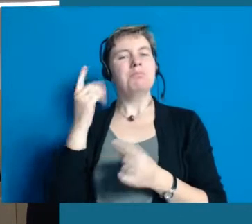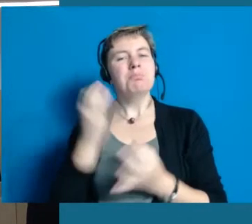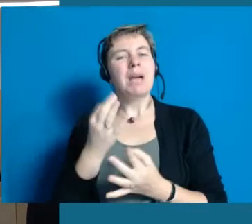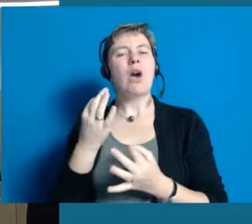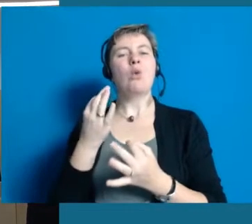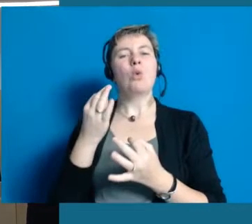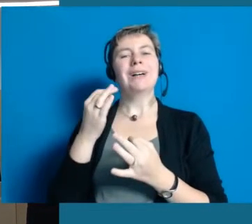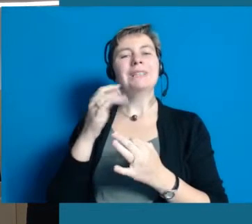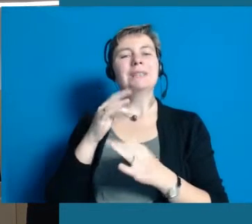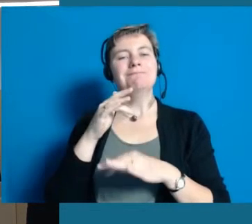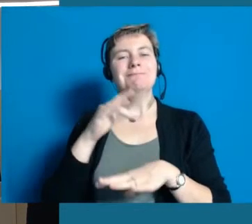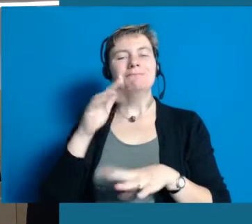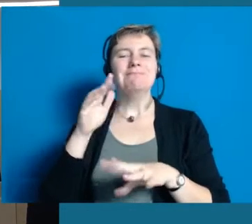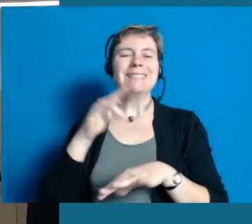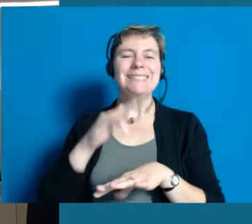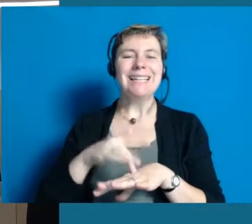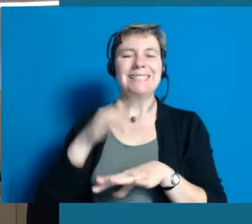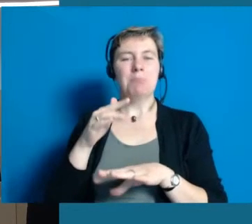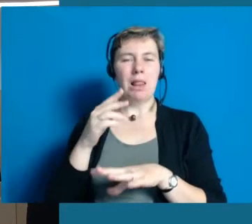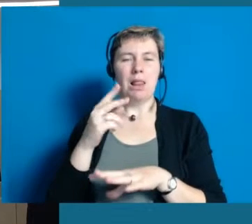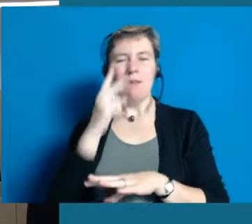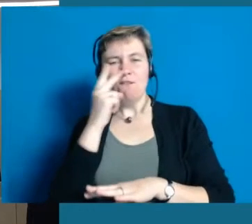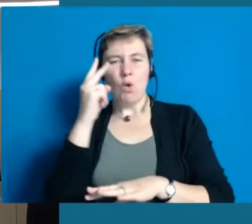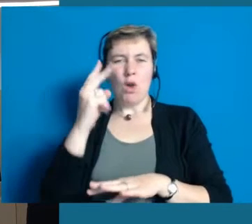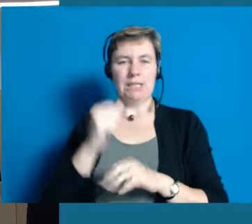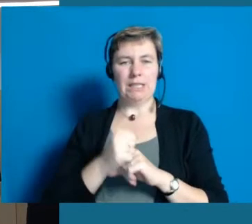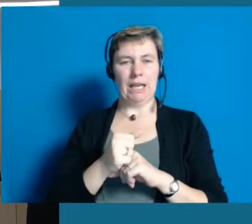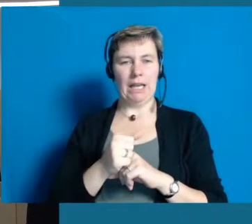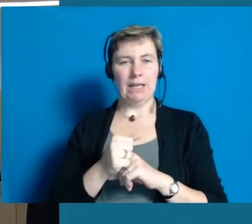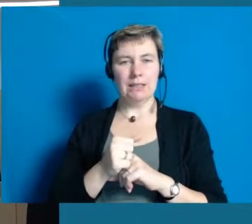Da muss man schon sensibel sein, denn das macht auch wieder ein paar Dinge erforderlich,